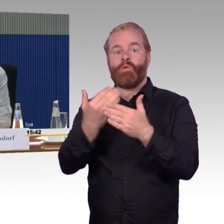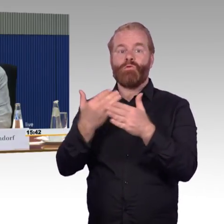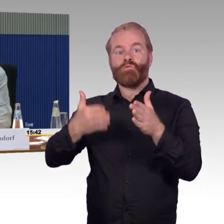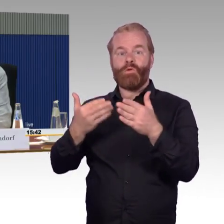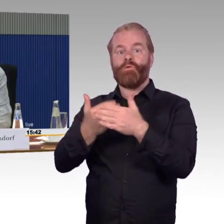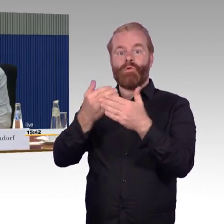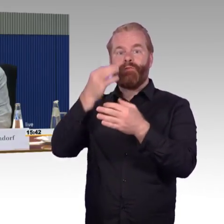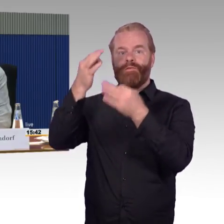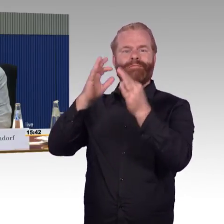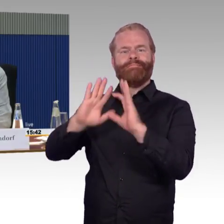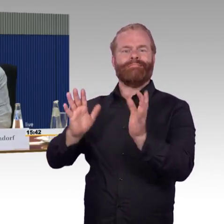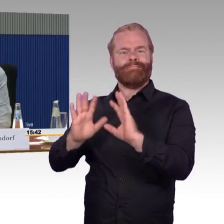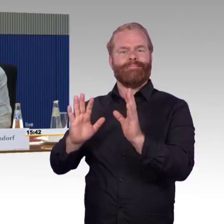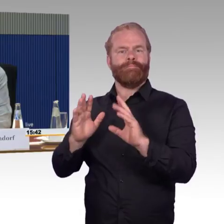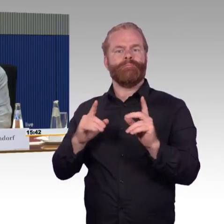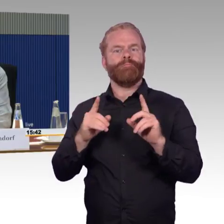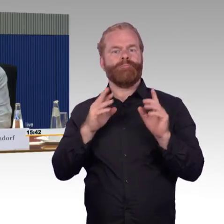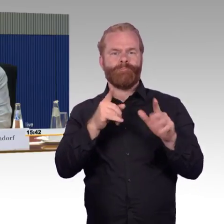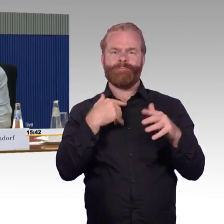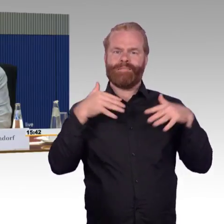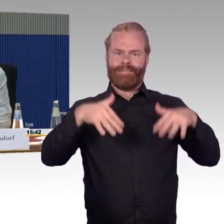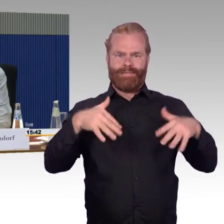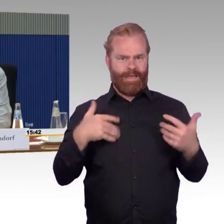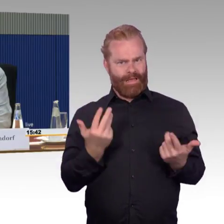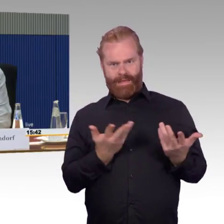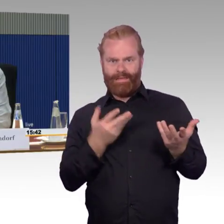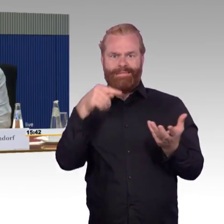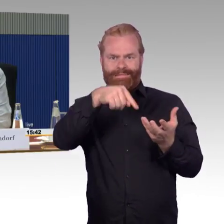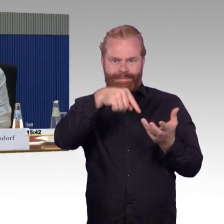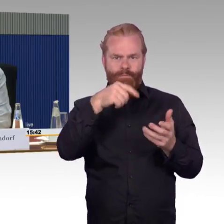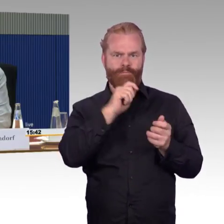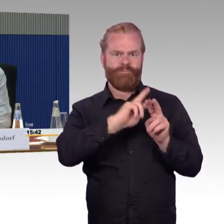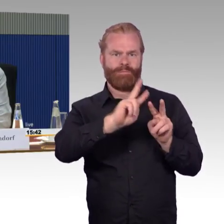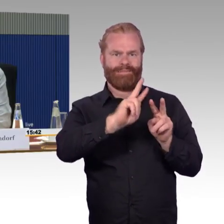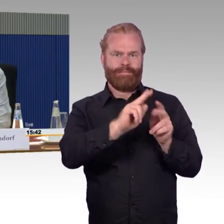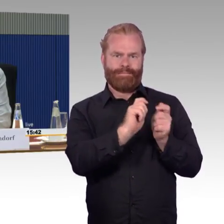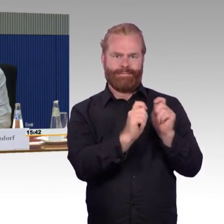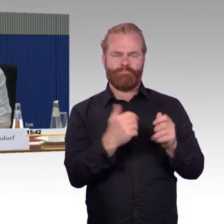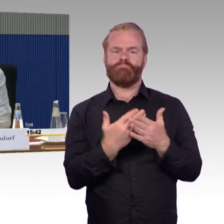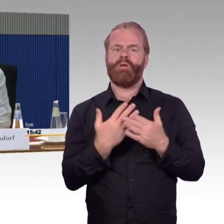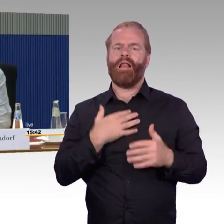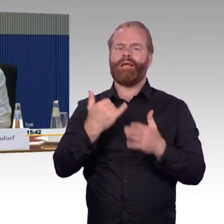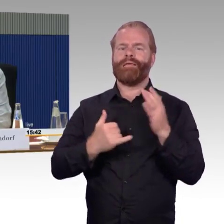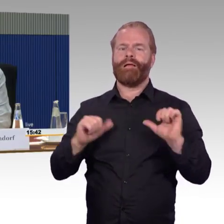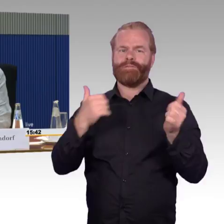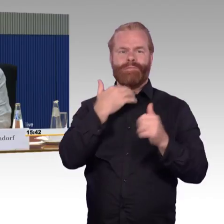sondern unabdingbare Voraussetzung für eine gedeihliche Zusammenarbeit. oder auch für ein gedeihliches Zusammenleben.